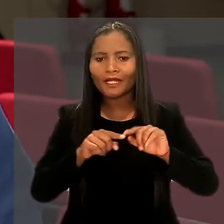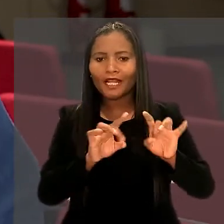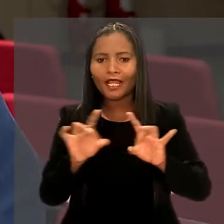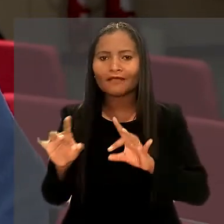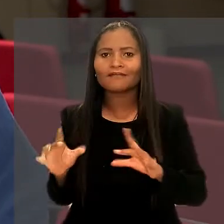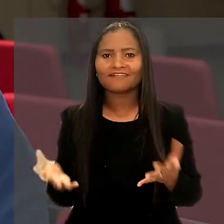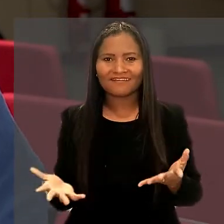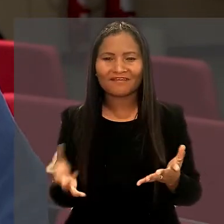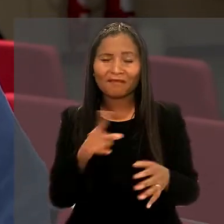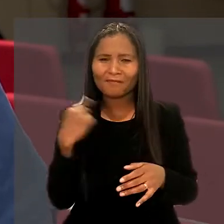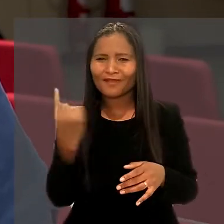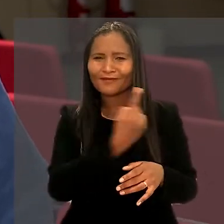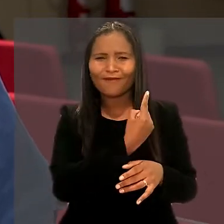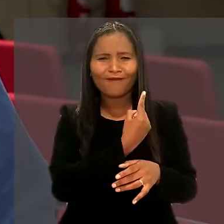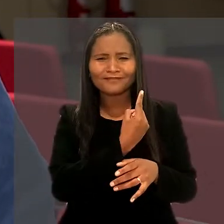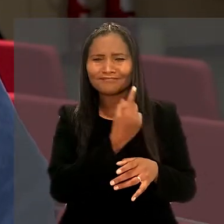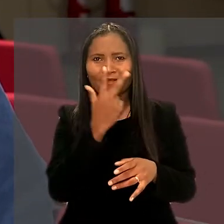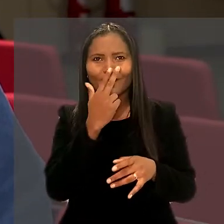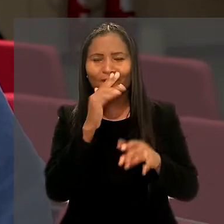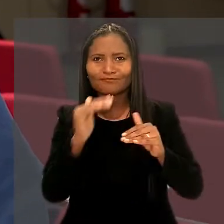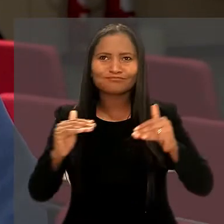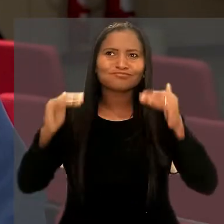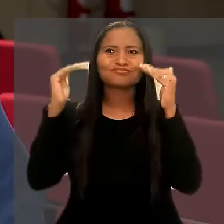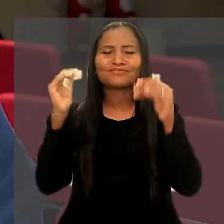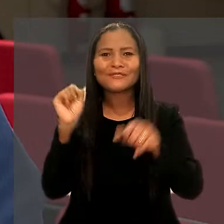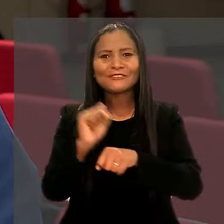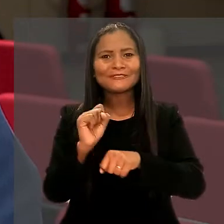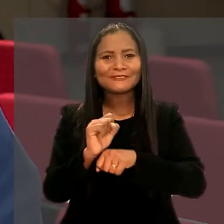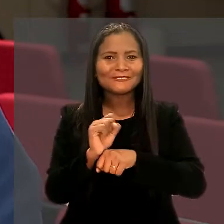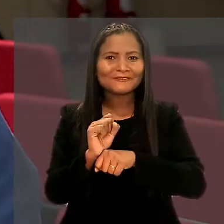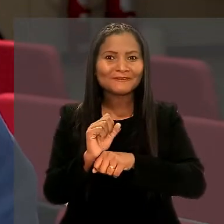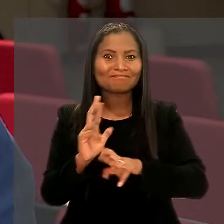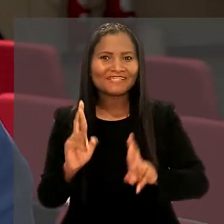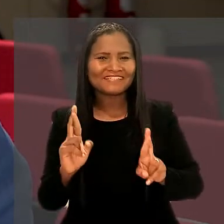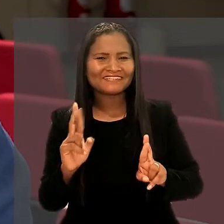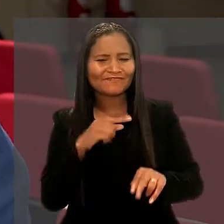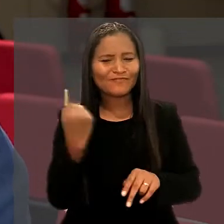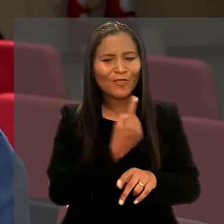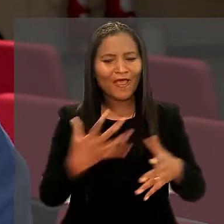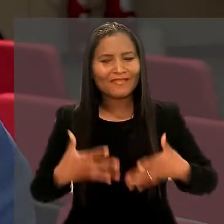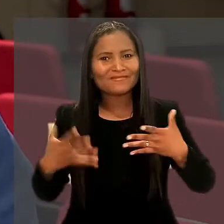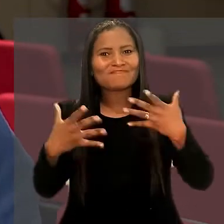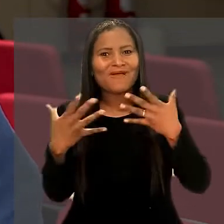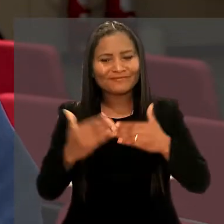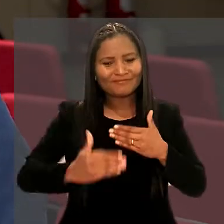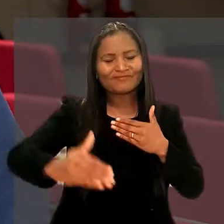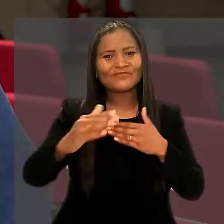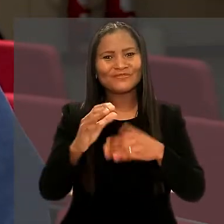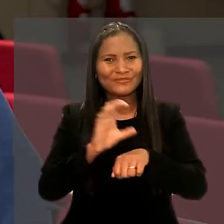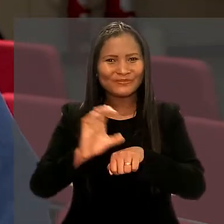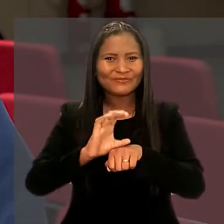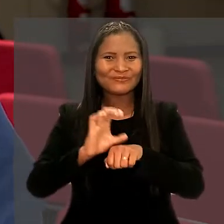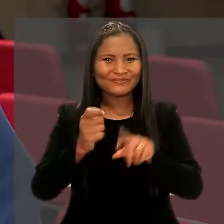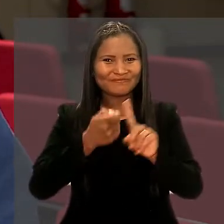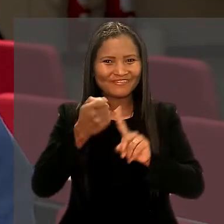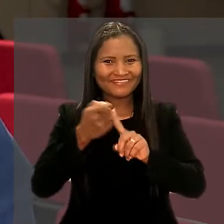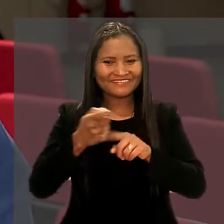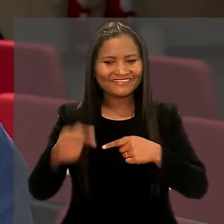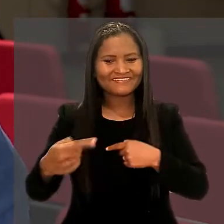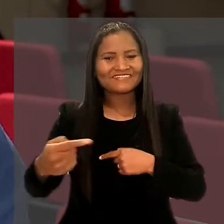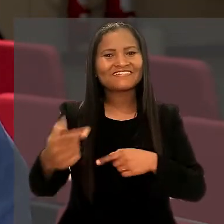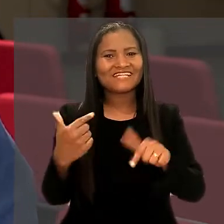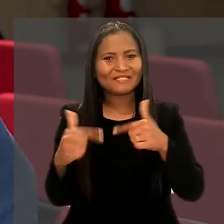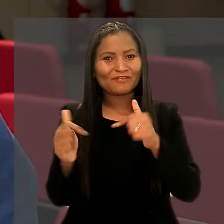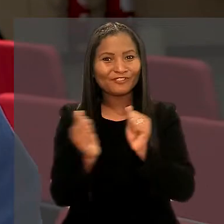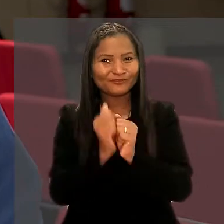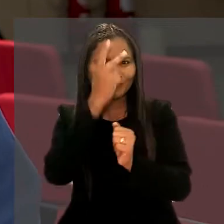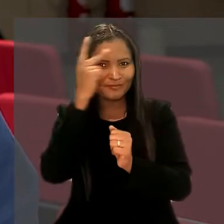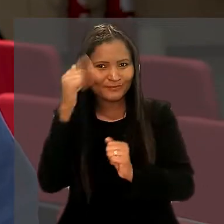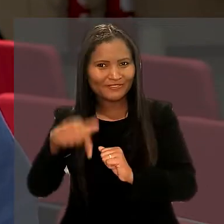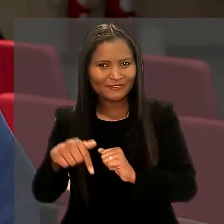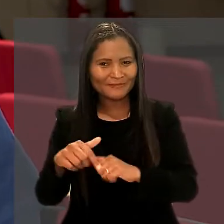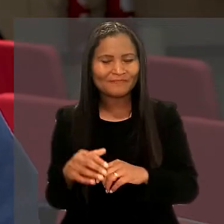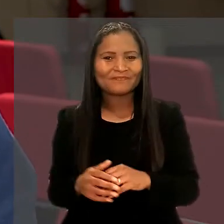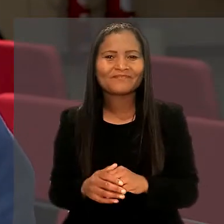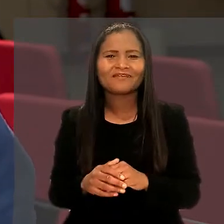Então, para a gente, superou totalmente as expectativas. Estamos muito animados para o resto do curso nesses próximos meses que vamos trabalhar junto com o pessoal daqui".